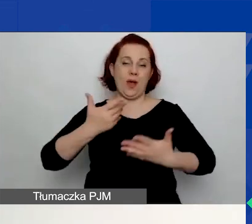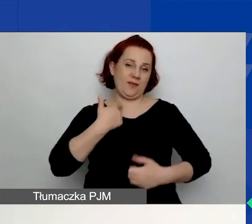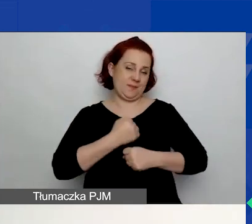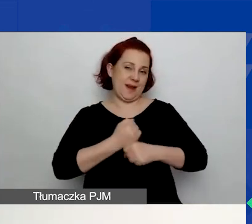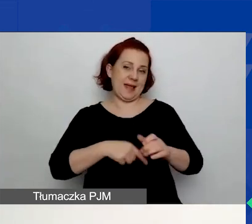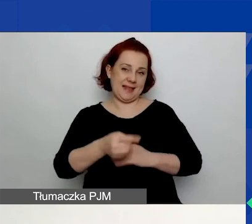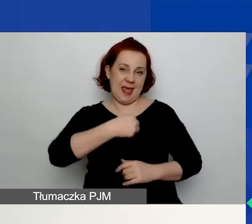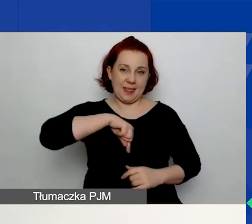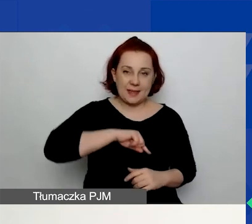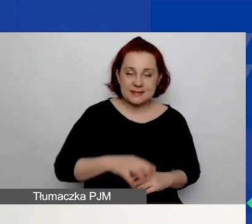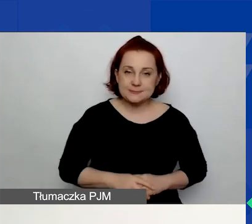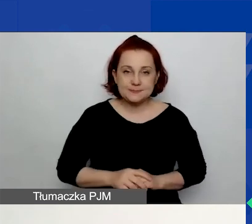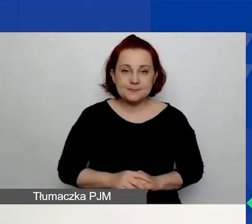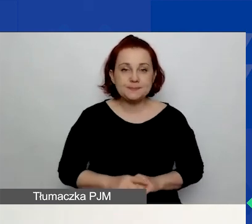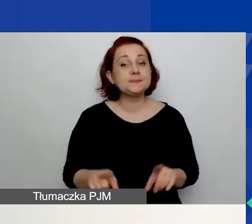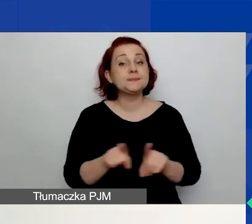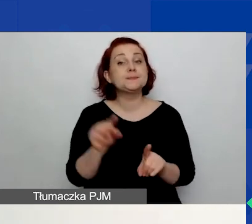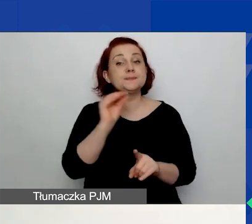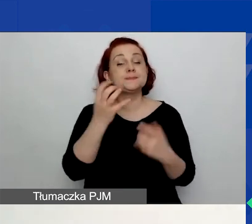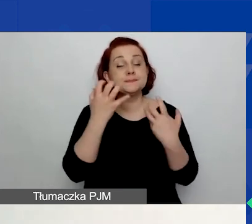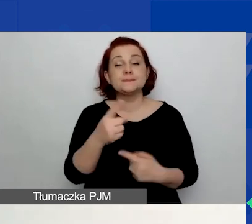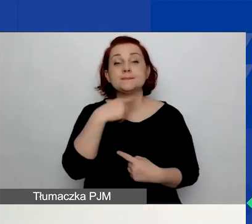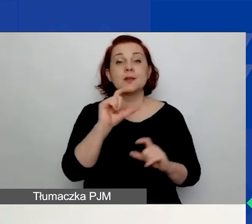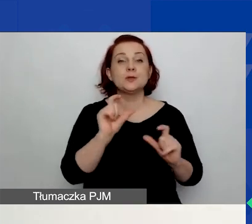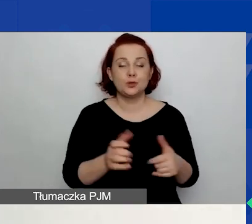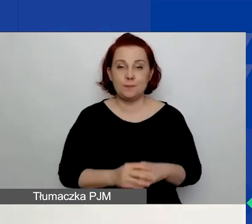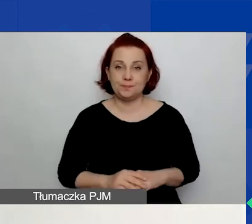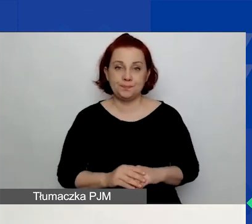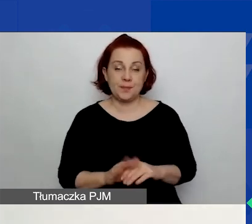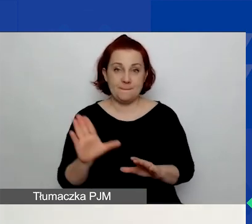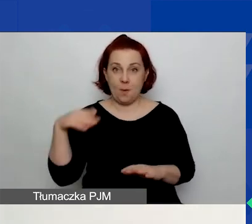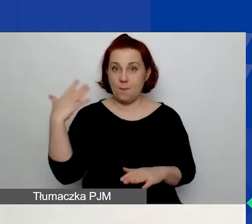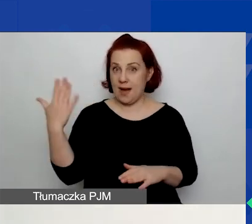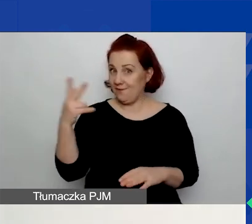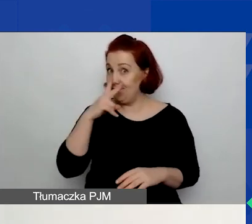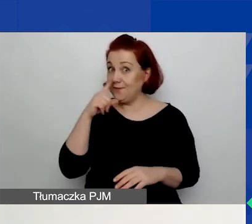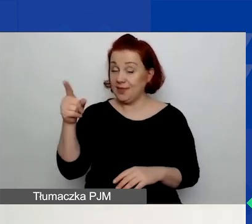Jeszcze chciałam zwrócić uwagę na to, że z prawej strony, jak widzicie w tej chwili na prezentacji,